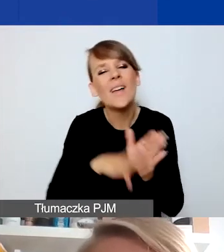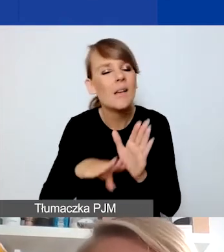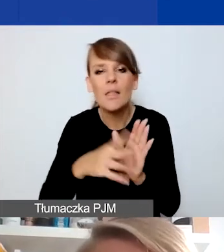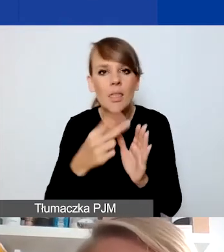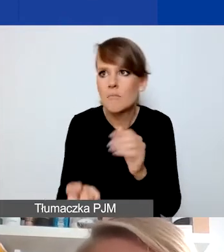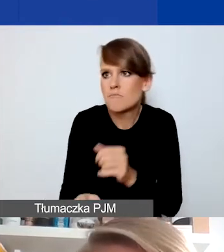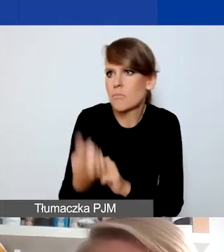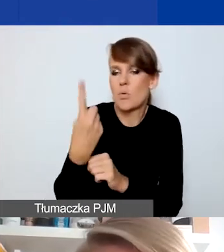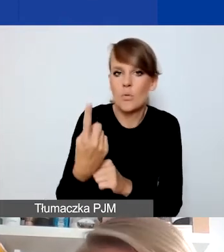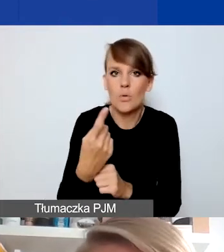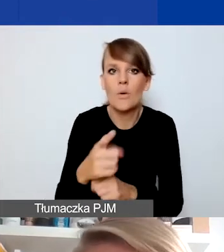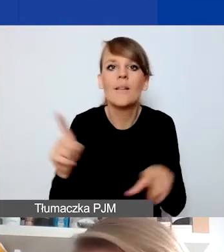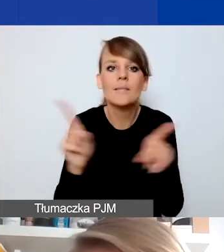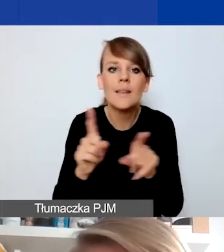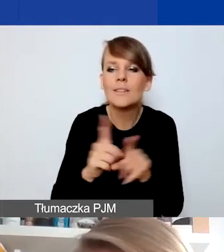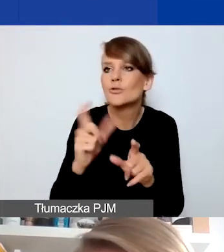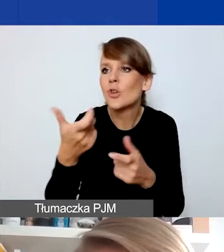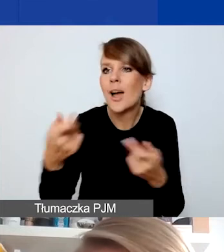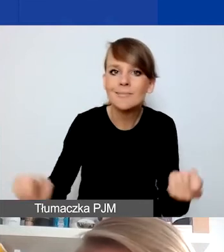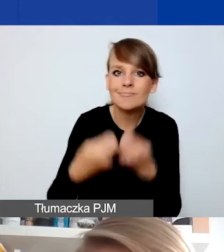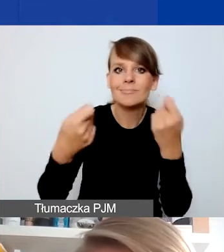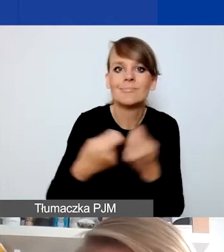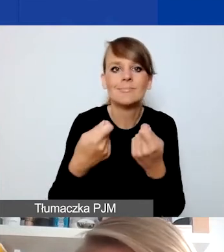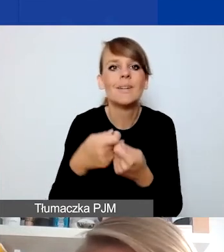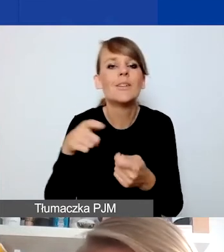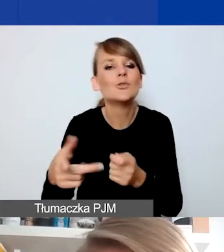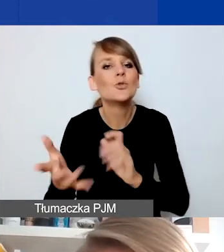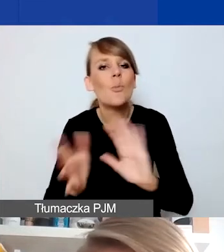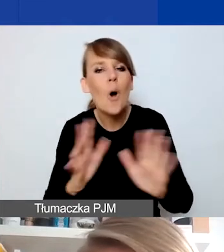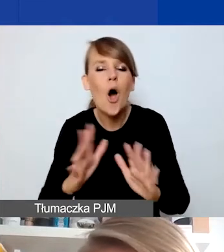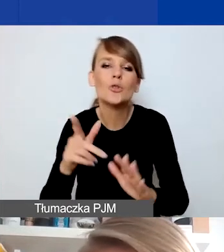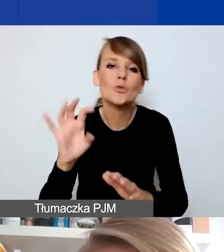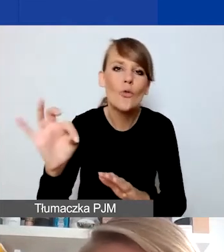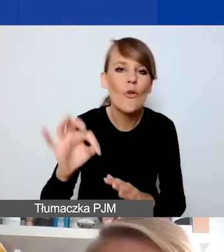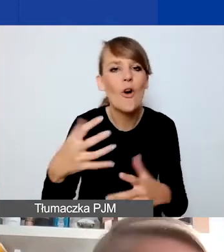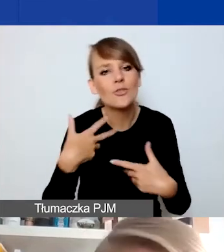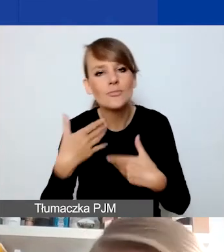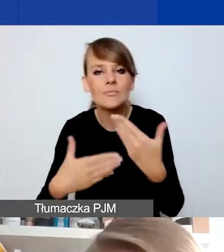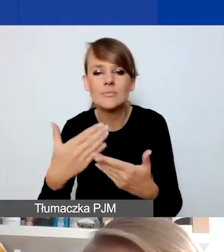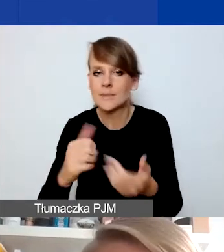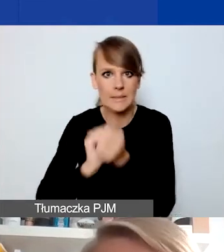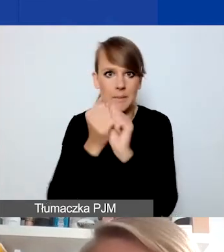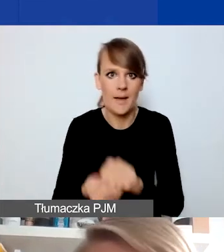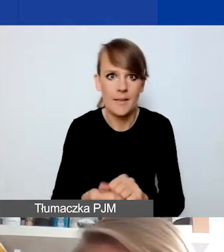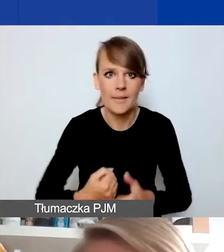i pewne zakłócenie czy zmiana dotychczasowego sposobu funkcjonowania tych osób. I tu też niezależnie od tego,